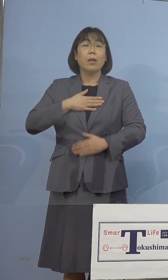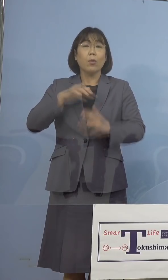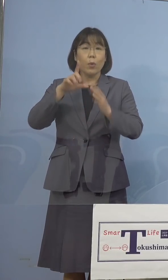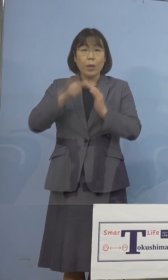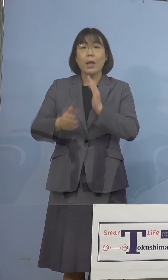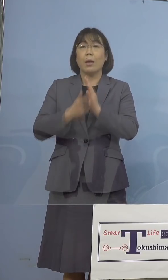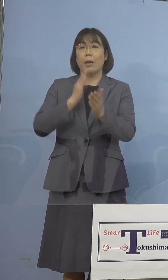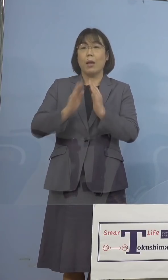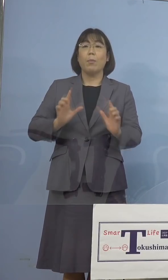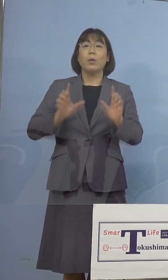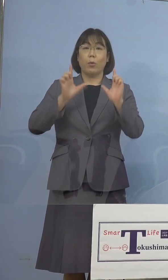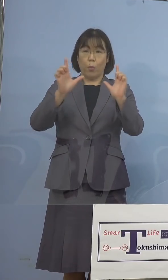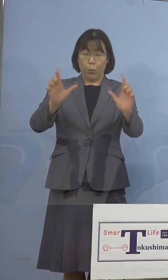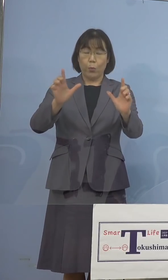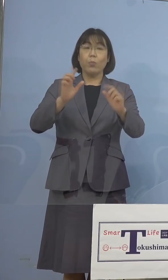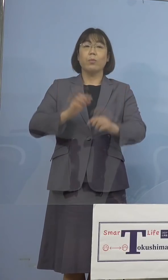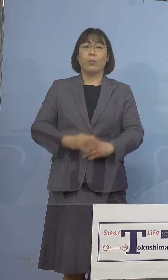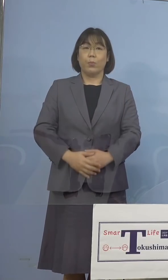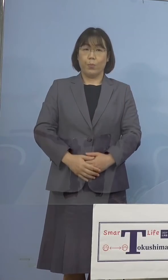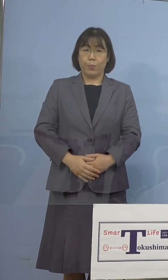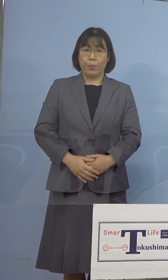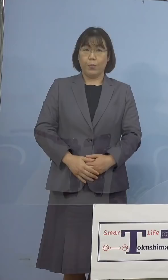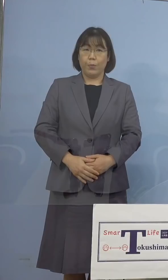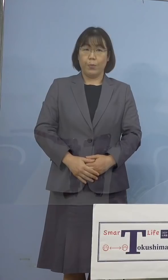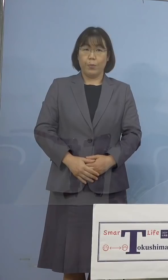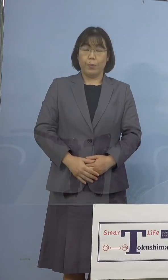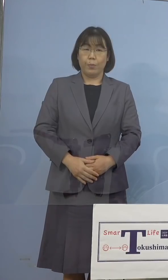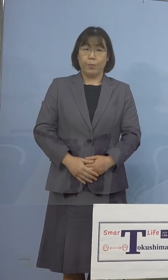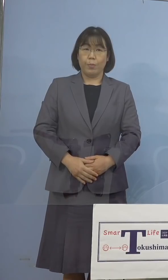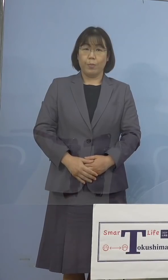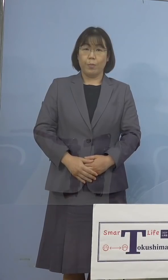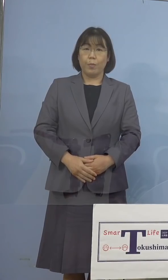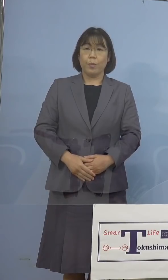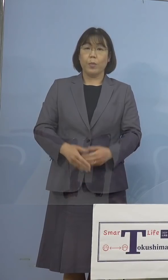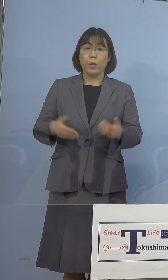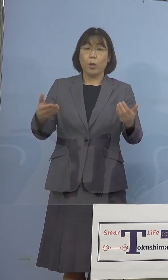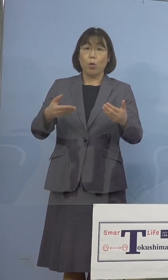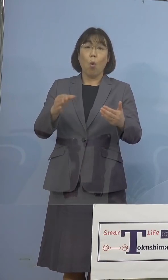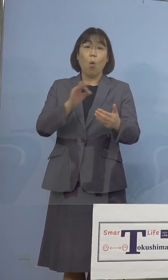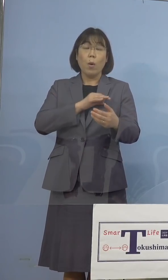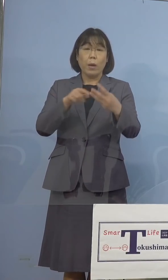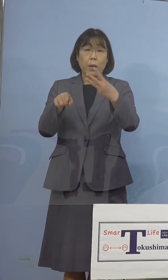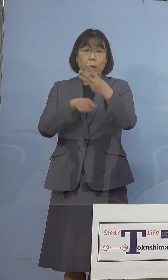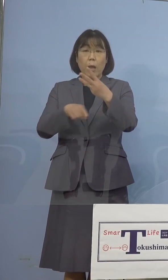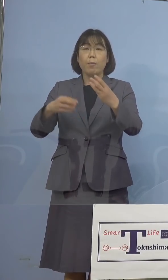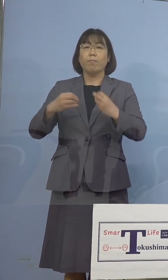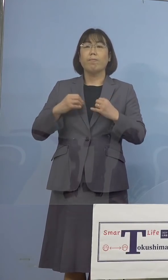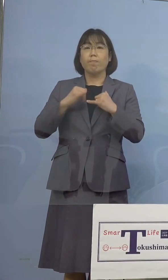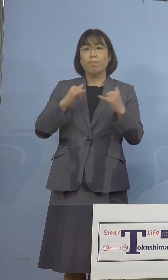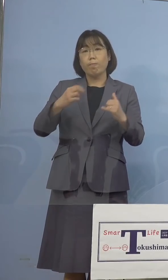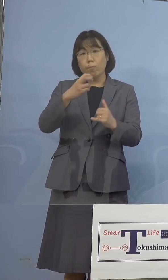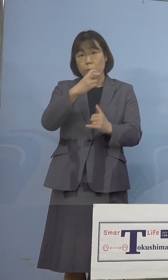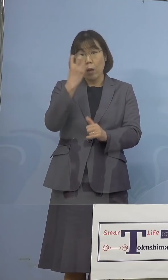公表をさせていただきます また職員3名の感染者が確認をされた